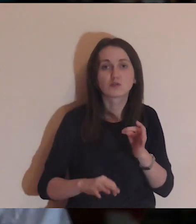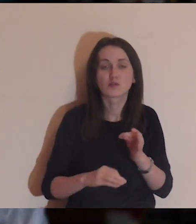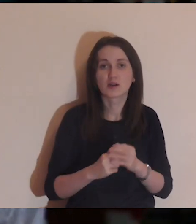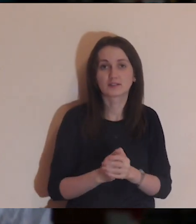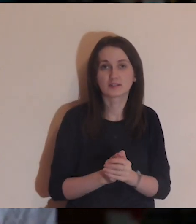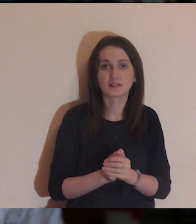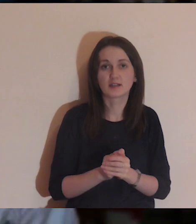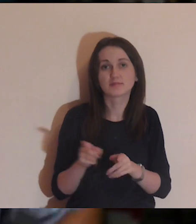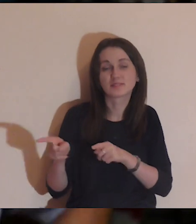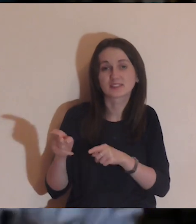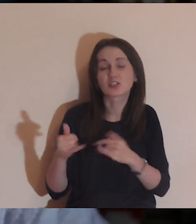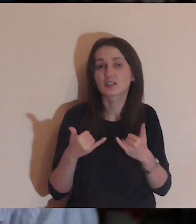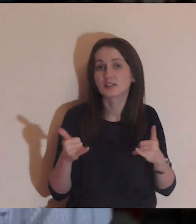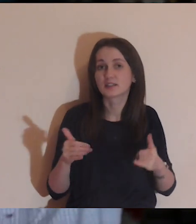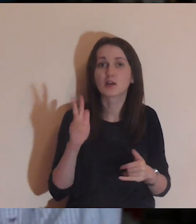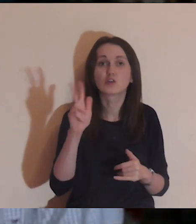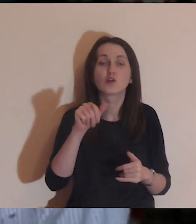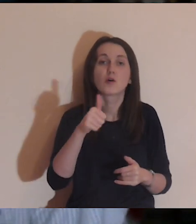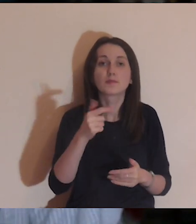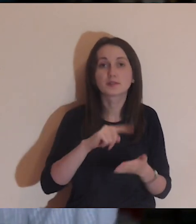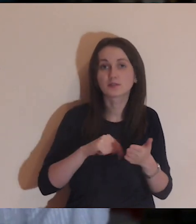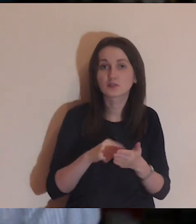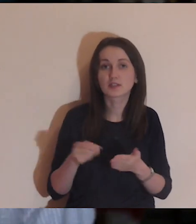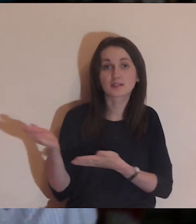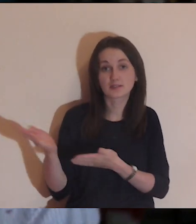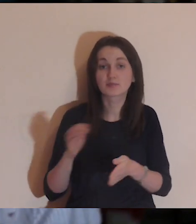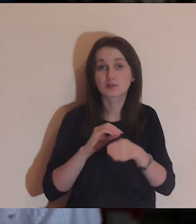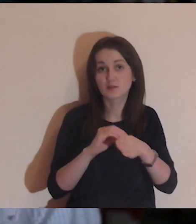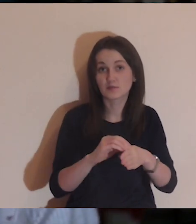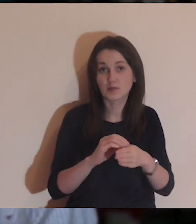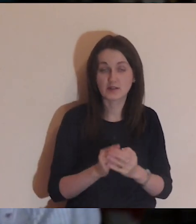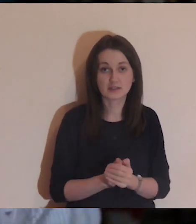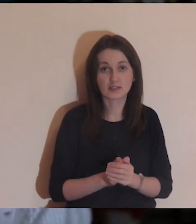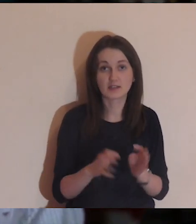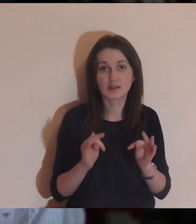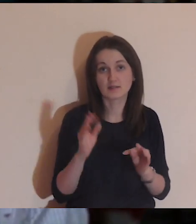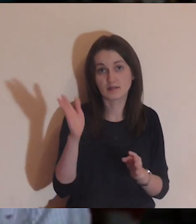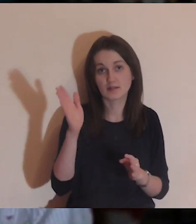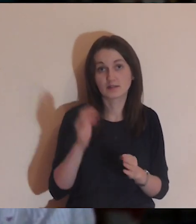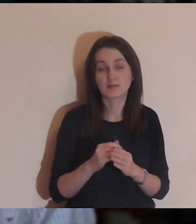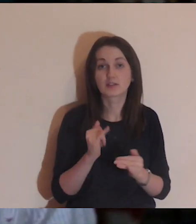Kto jest z nami pierwszy raz, zapraszam na wprowadzenie do medytacji.